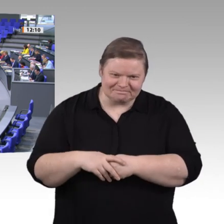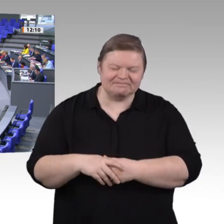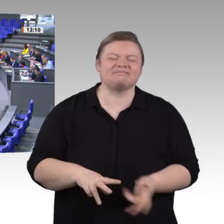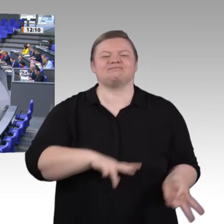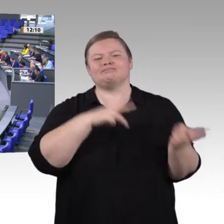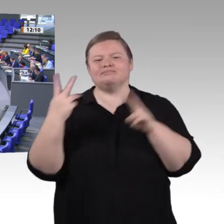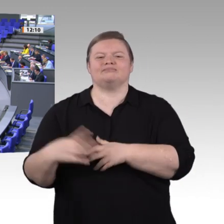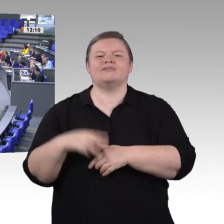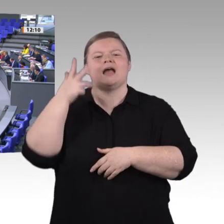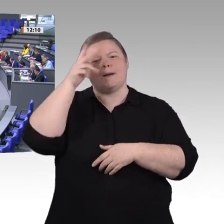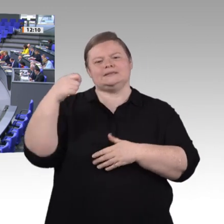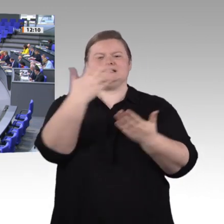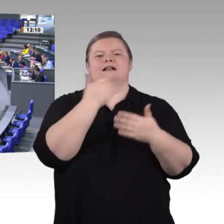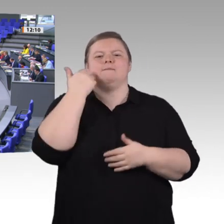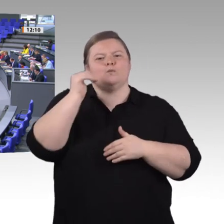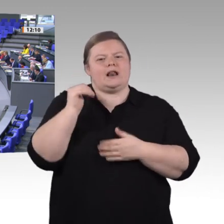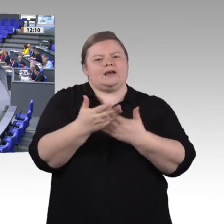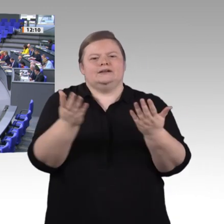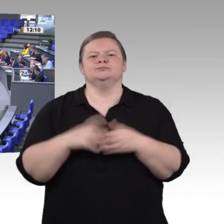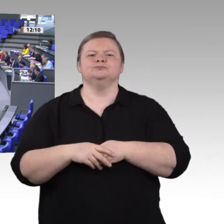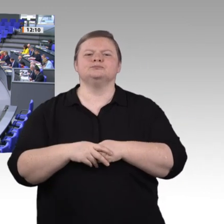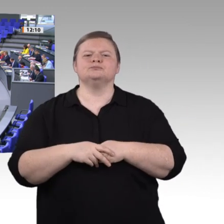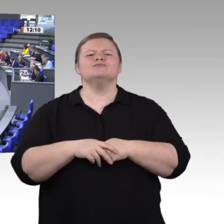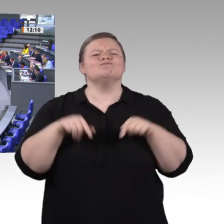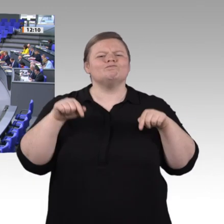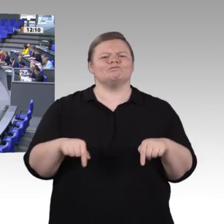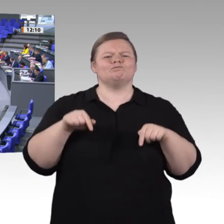den entsprechenden Auswirkungen auf die Ausund Weiterbildung;